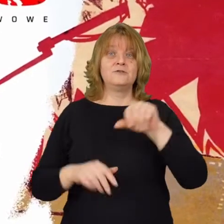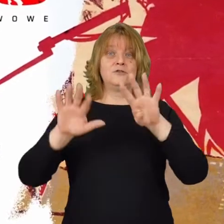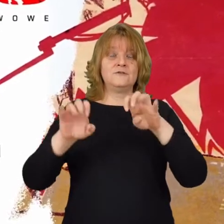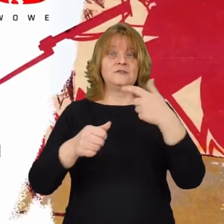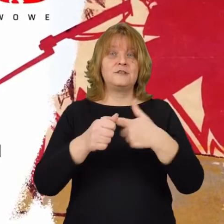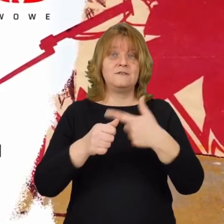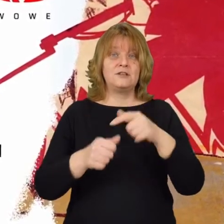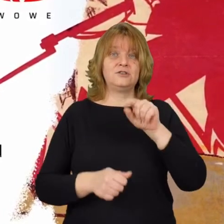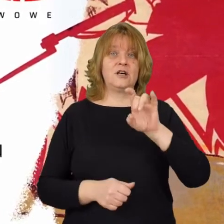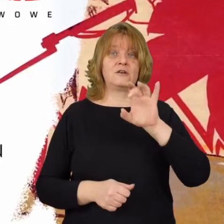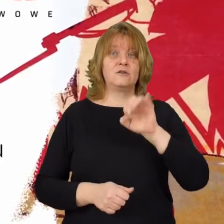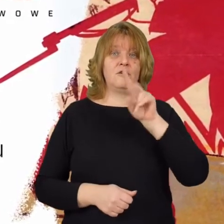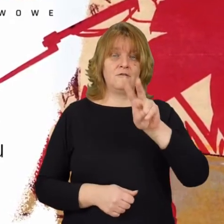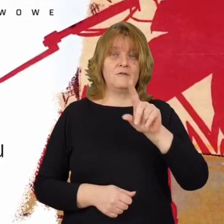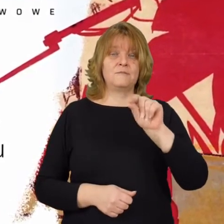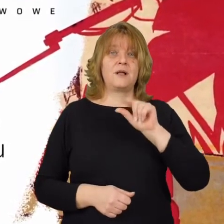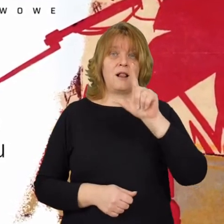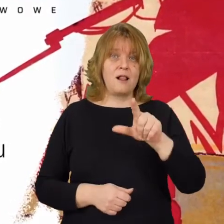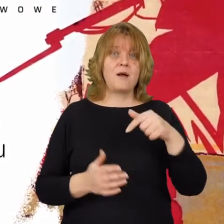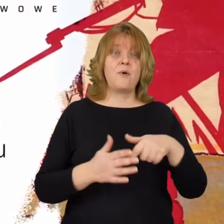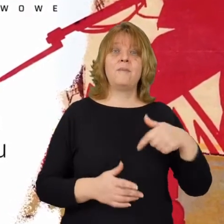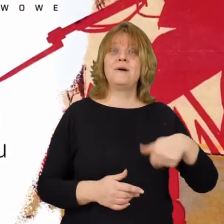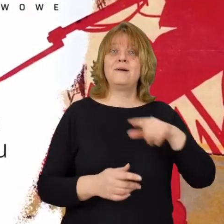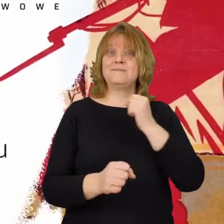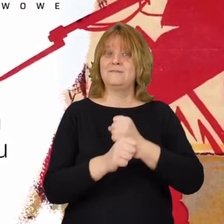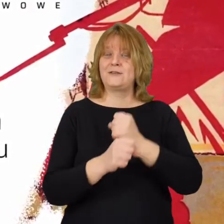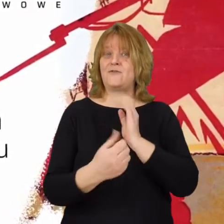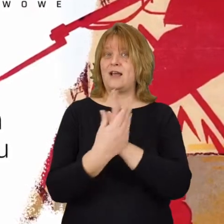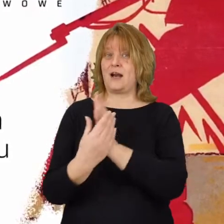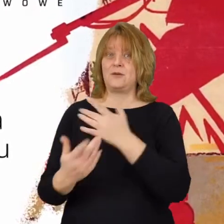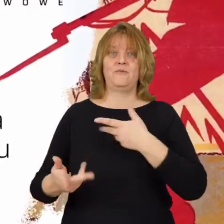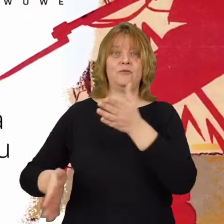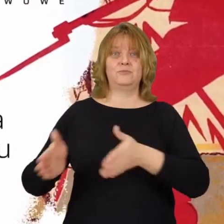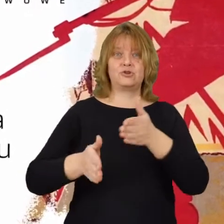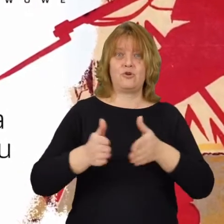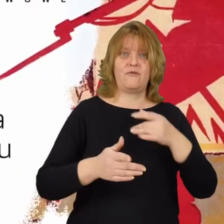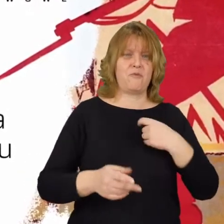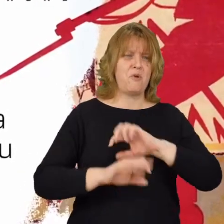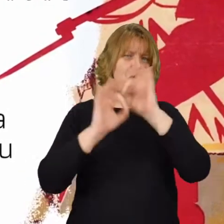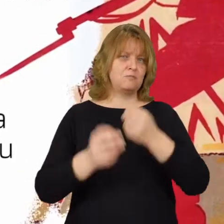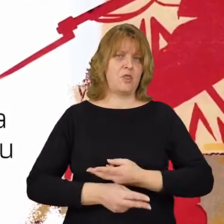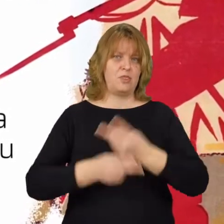1920 gov pl które My jako pracownicy Archiwum przygotowaliśmy, i on jest ogólnie dostępne